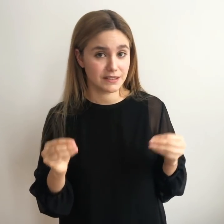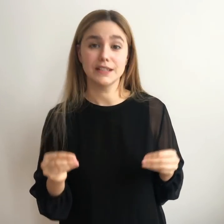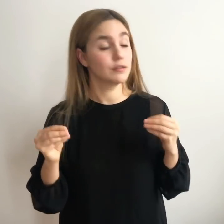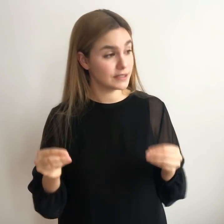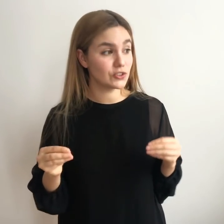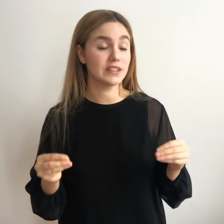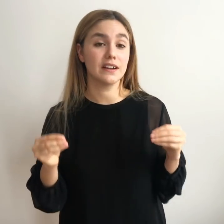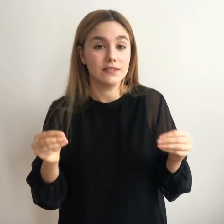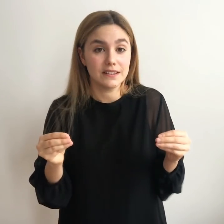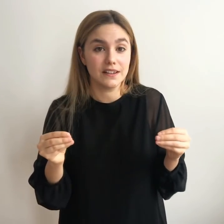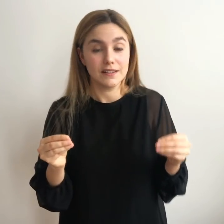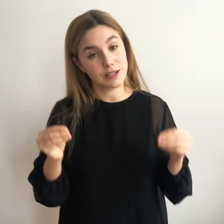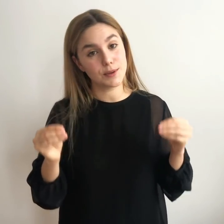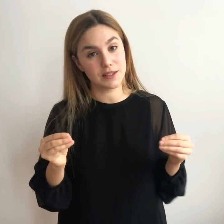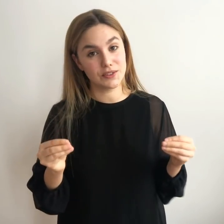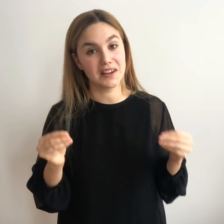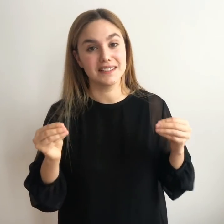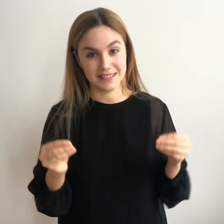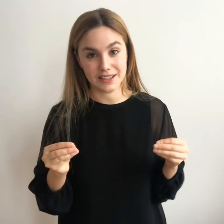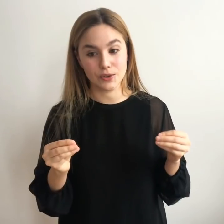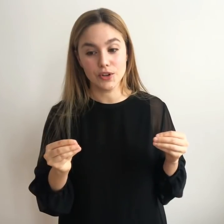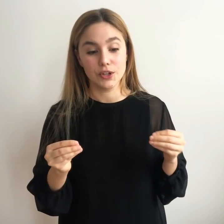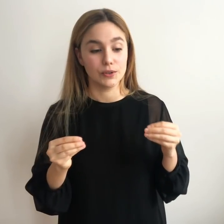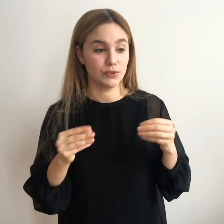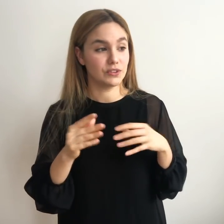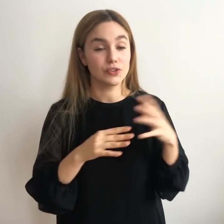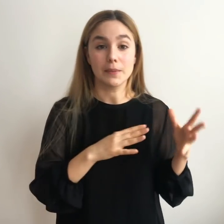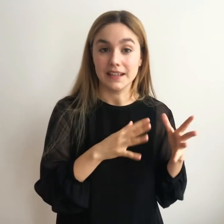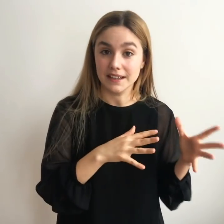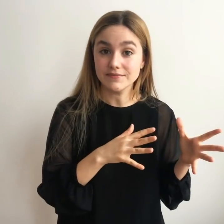Y volviéndote a levantar y volviendo a intentarlo de otra manera.